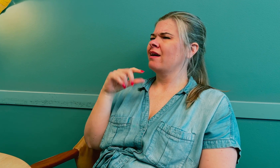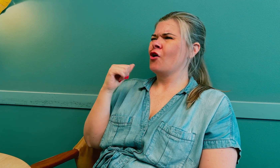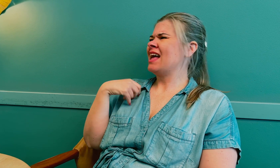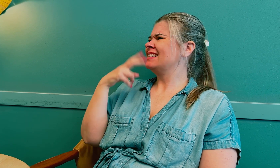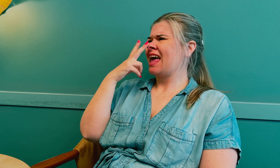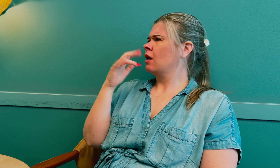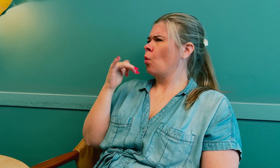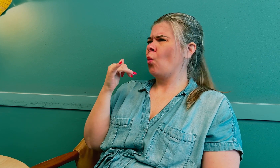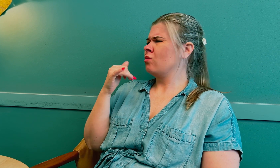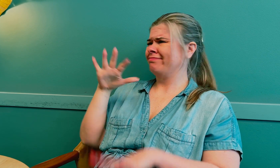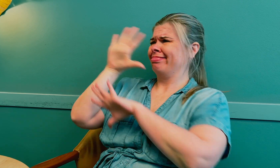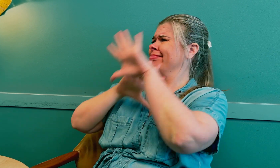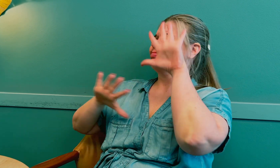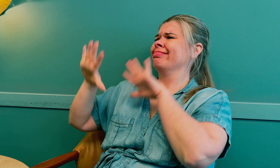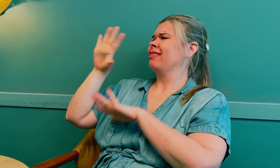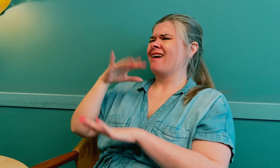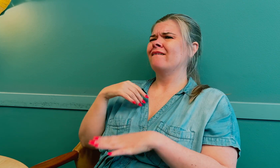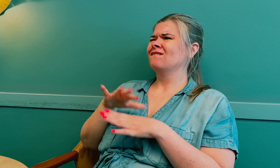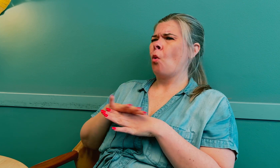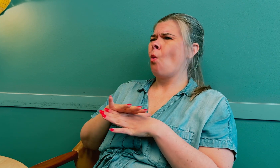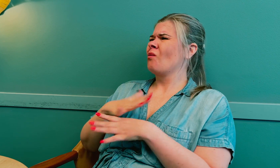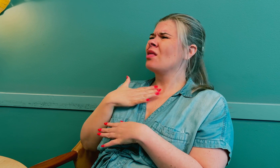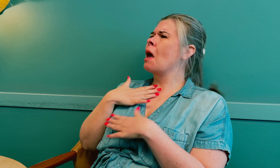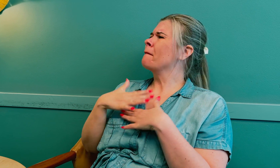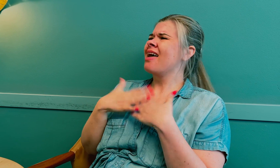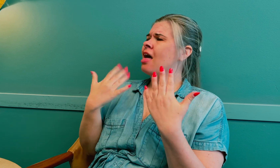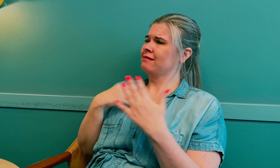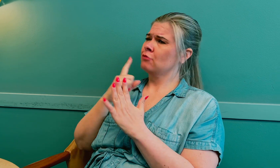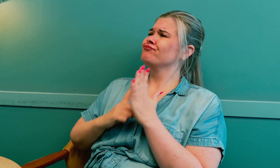Jeg ser veldig dårlig, men jeg følte at noe ikke stemte.